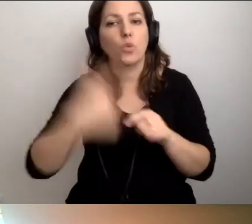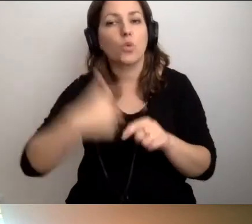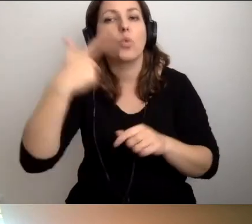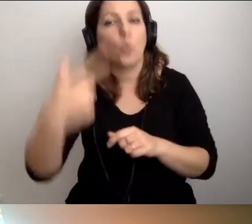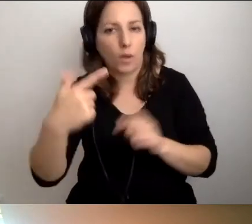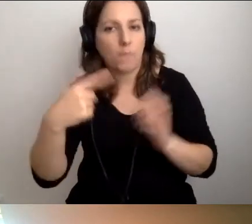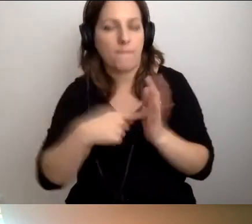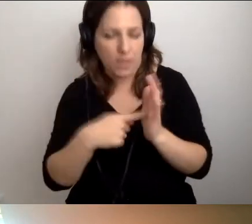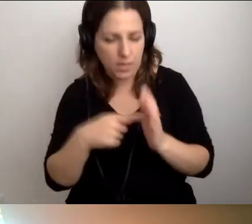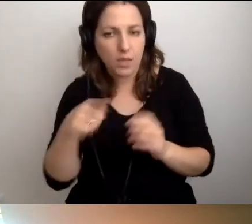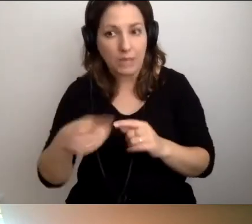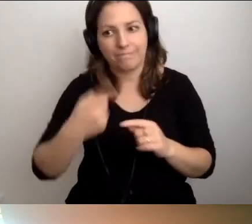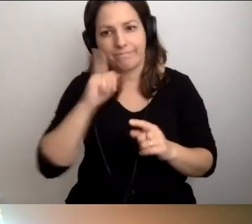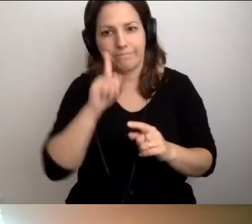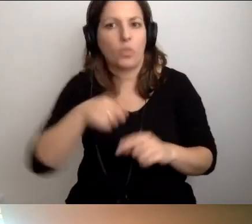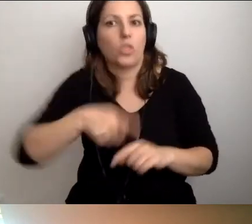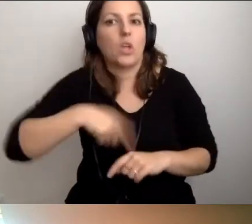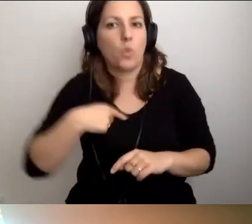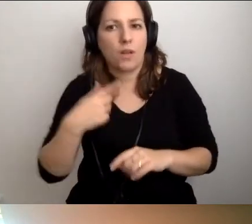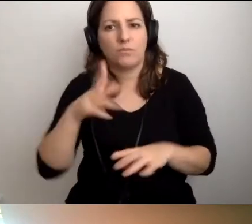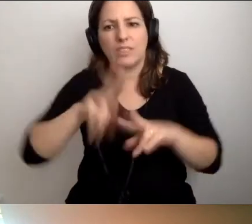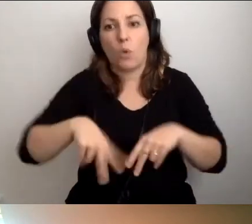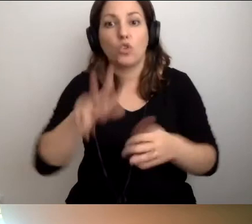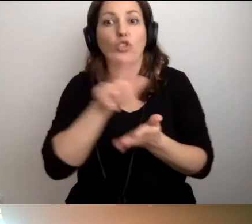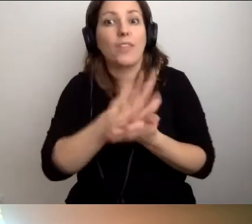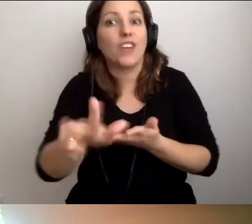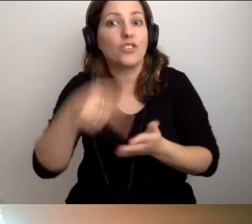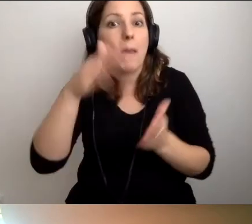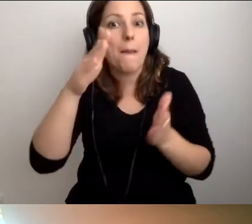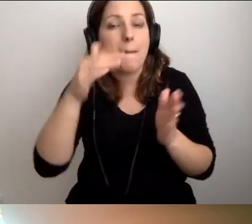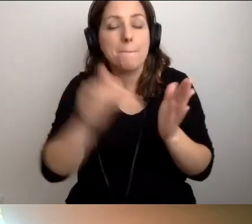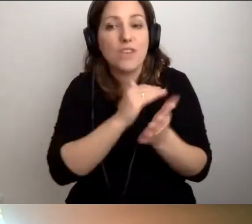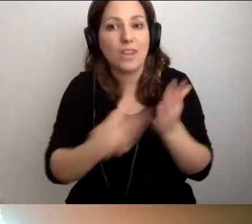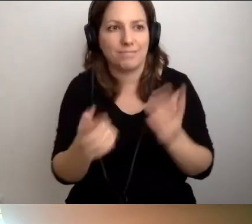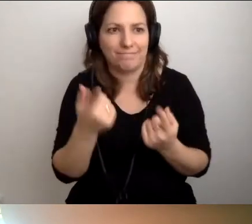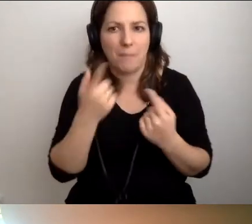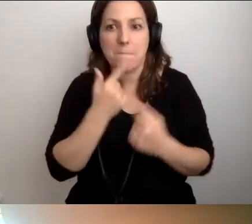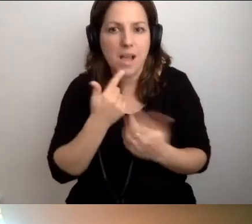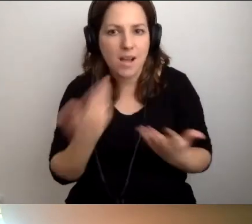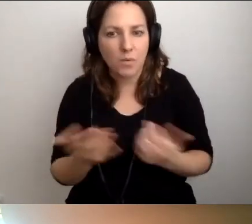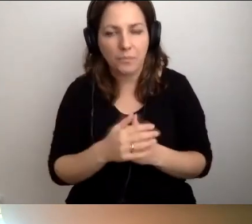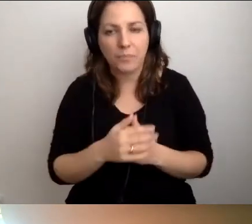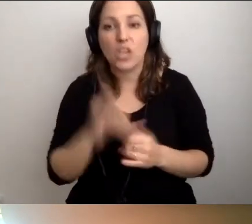Czyli niedługo, zostało 13 miesięcy. Bardzo malutko. Ale jeśli ktoś zacznie coś robić,